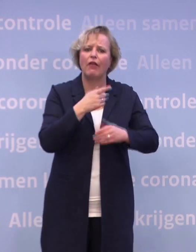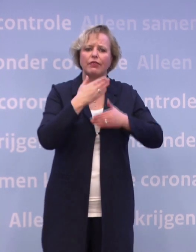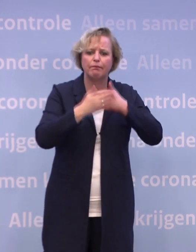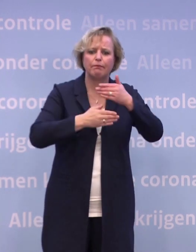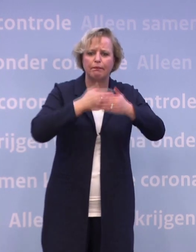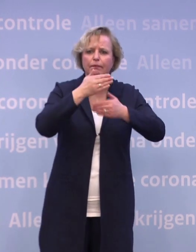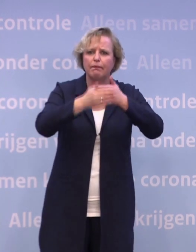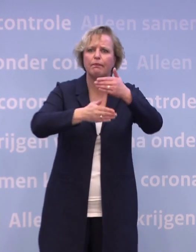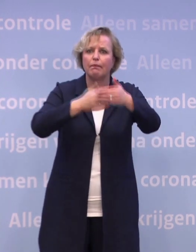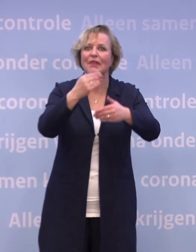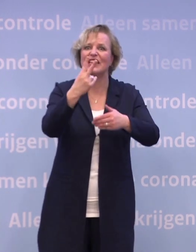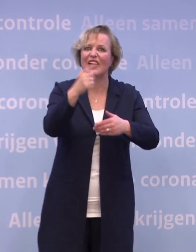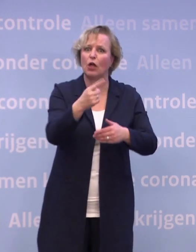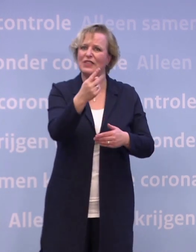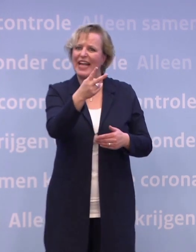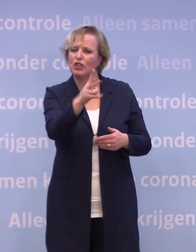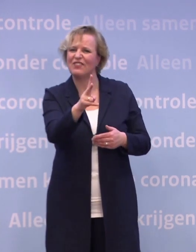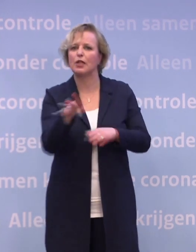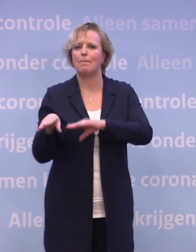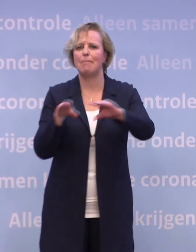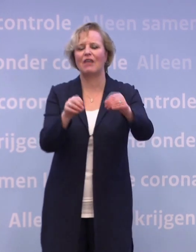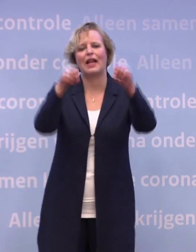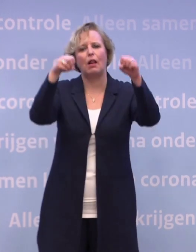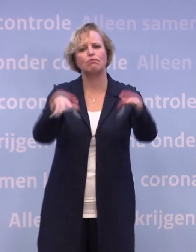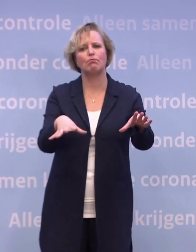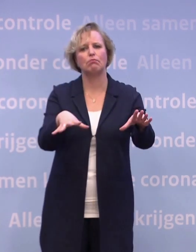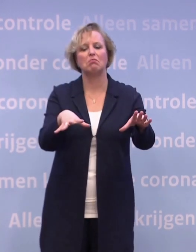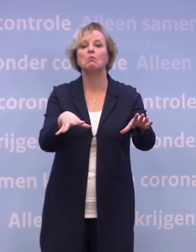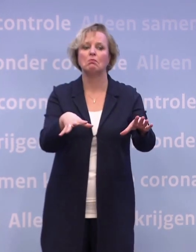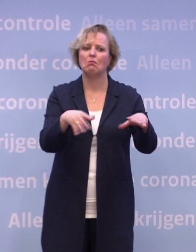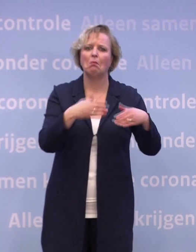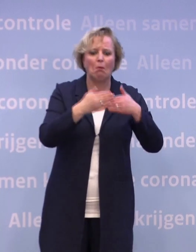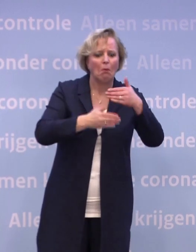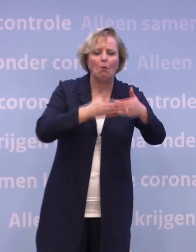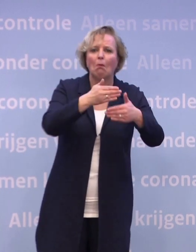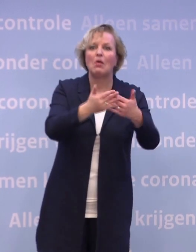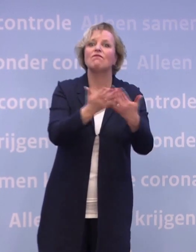Kunt u daar, ja, een maand aan plakken, wat dat ongeveer is, in de loop van 2021? Heel moeilijk.